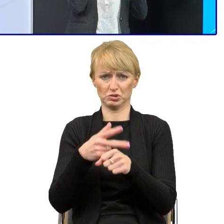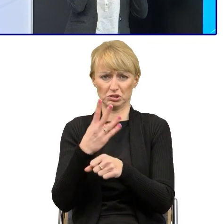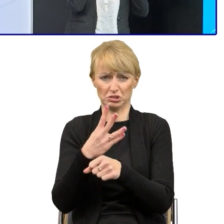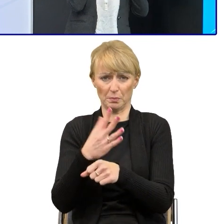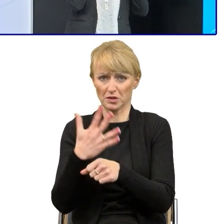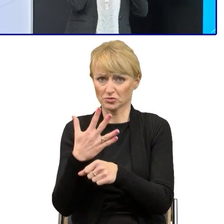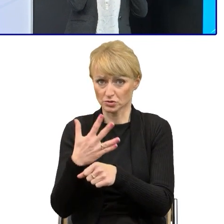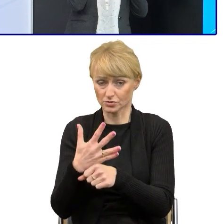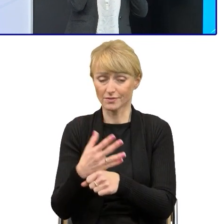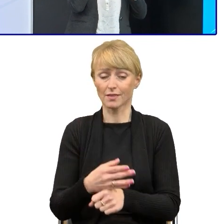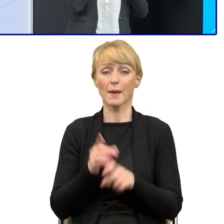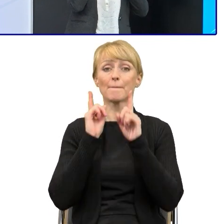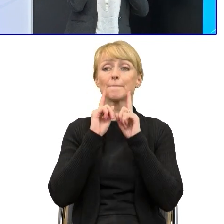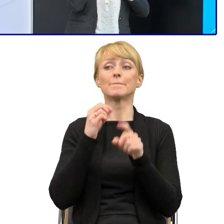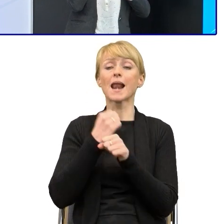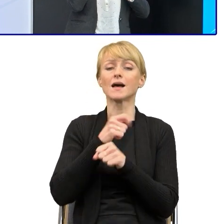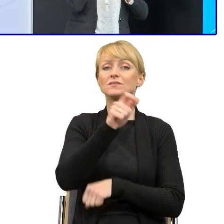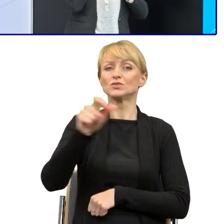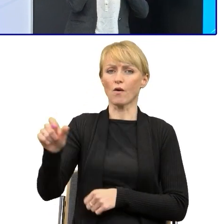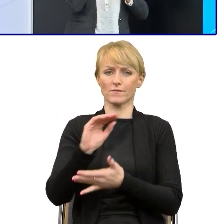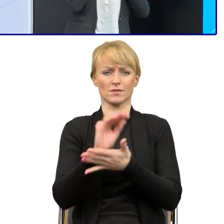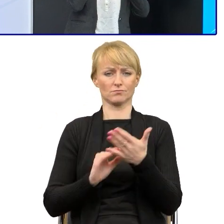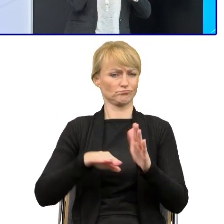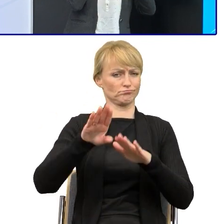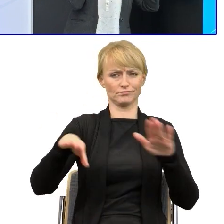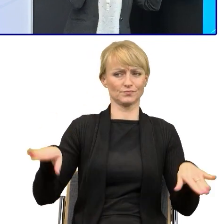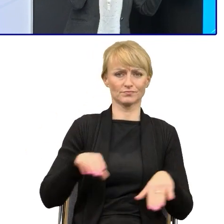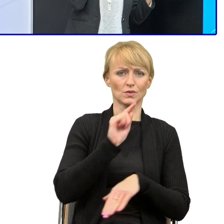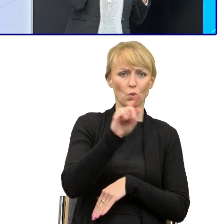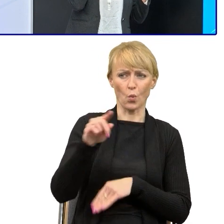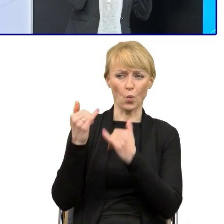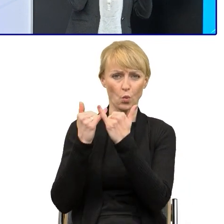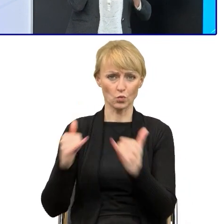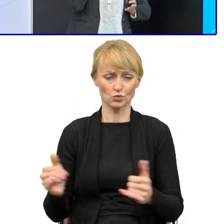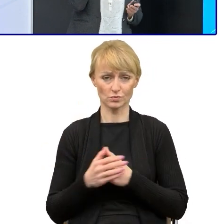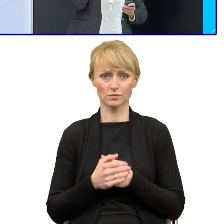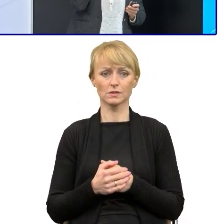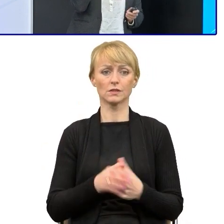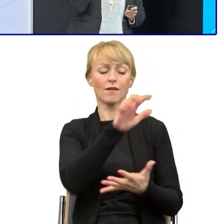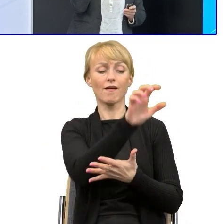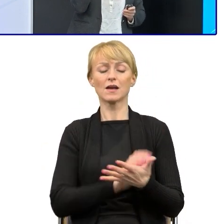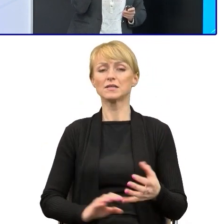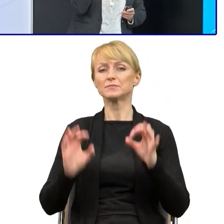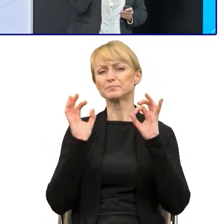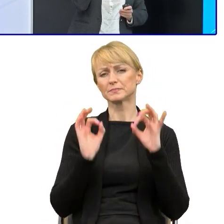I one pewnie gdyby je przeanalizować, nie są idealne, bo to się wiąże z tymi kompetencjami językowymi, o których mówiłam.